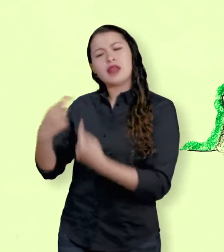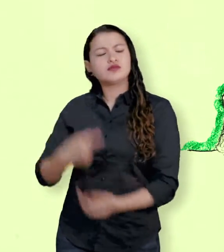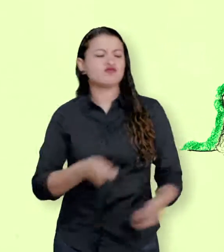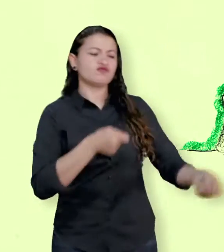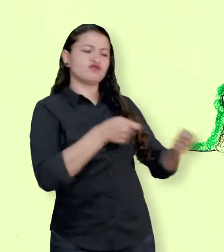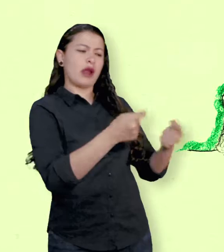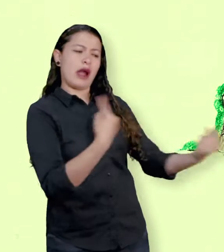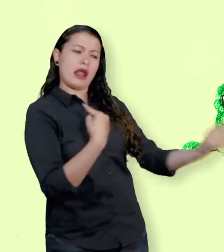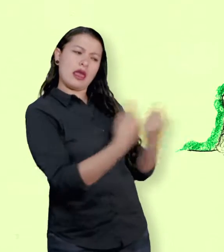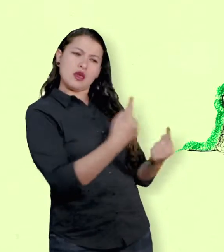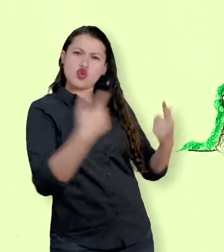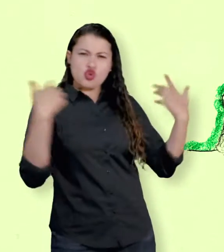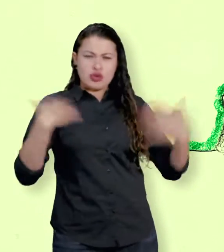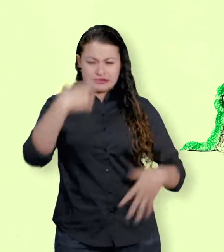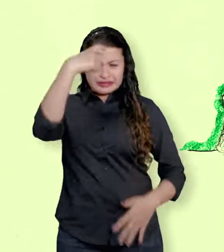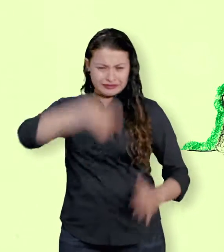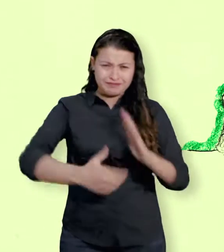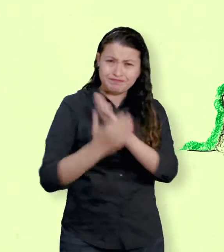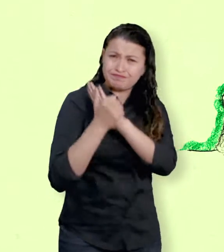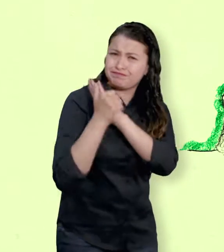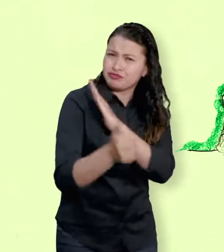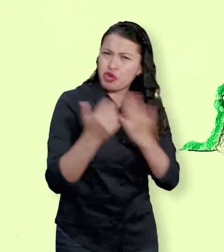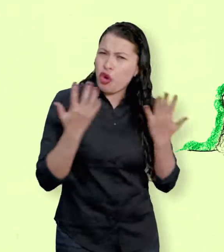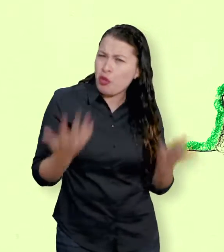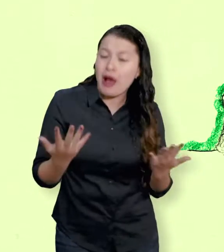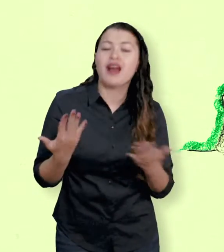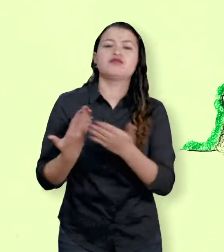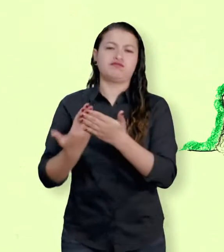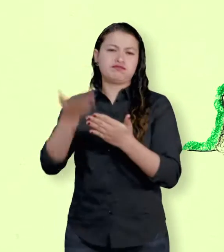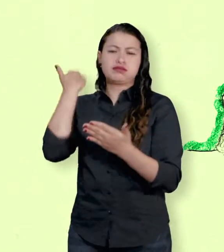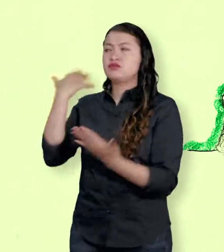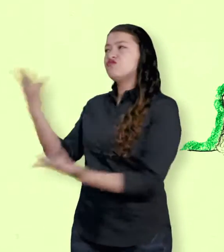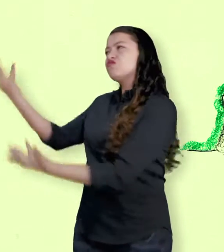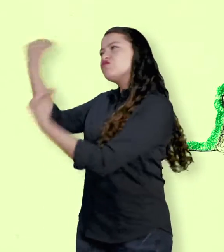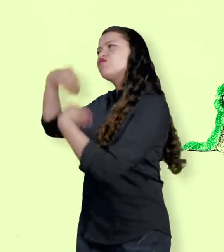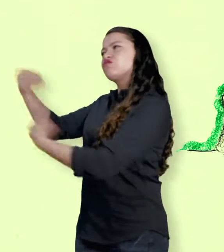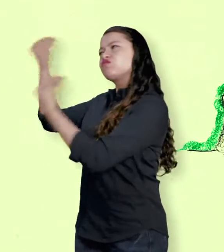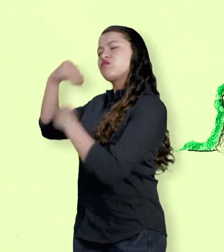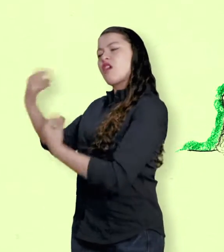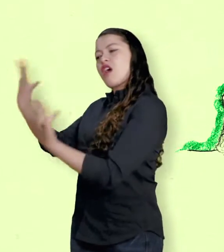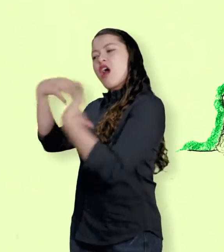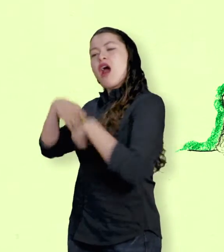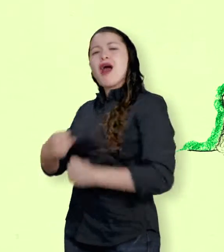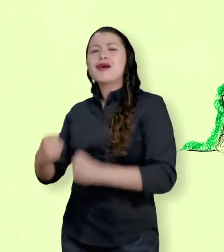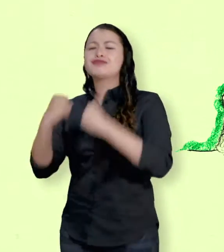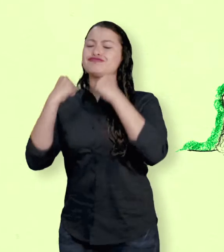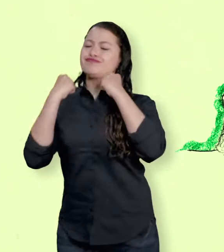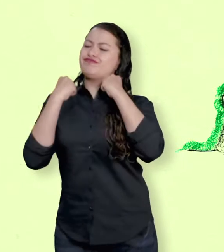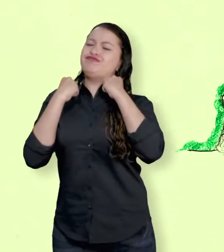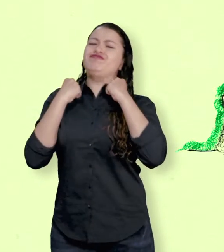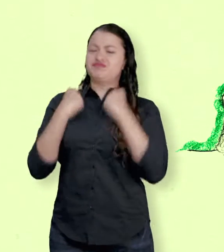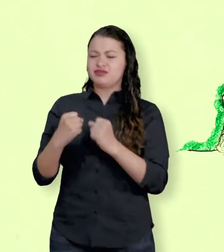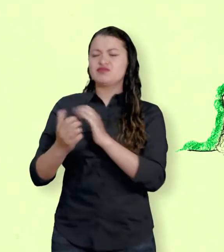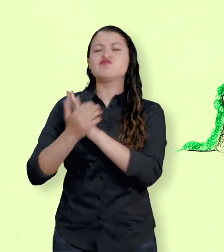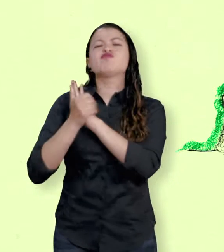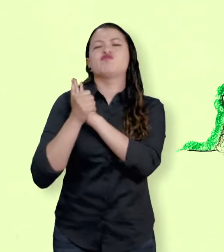y capacidades para hacer uso del diálogo, de la inteligencia, de la negociación y la cooperación.